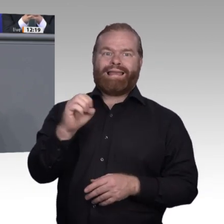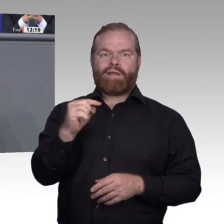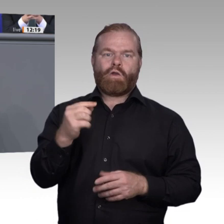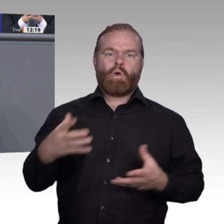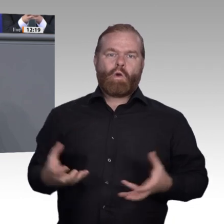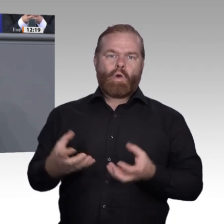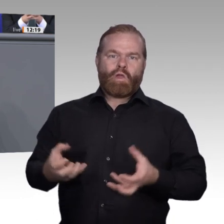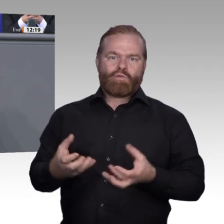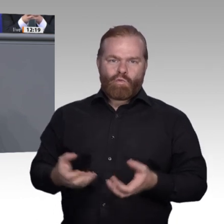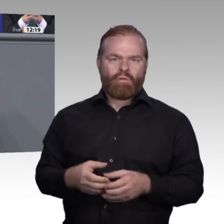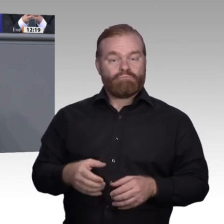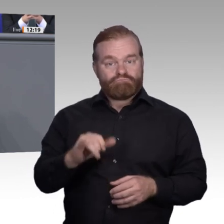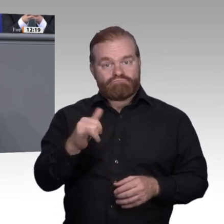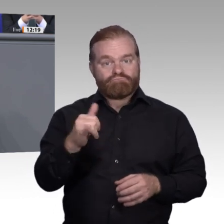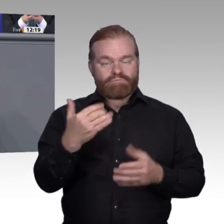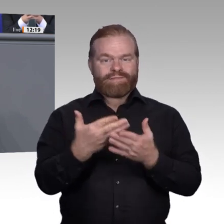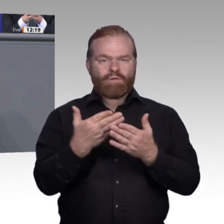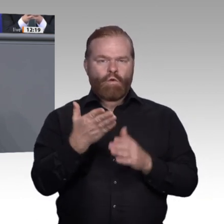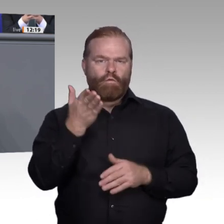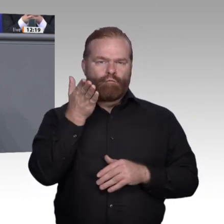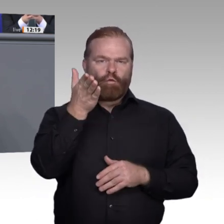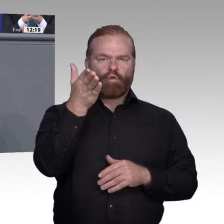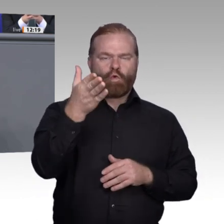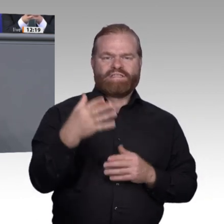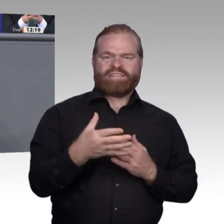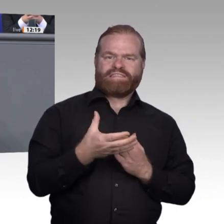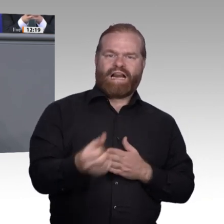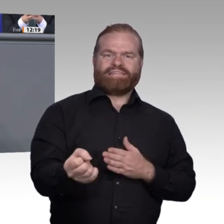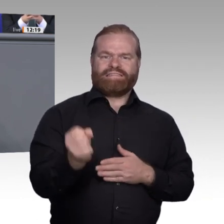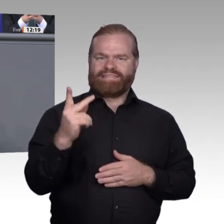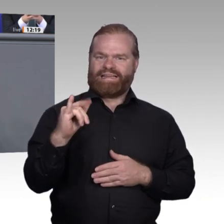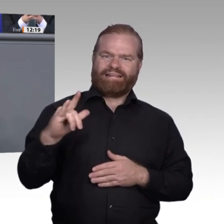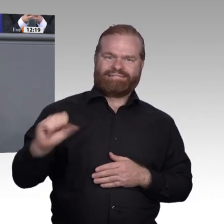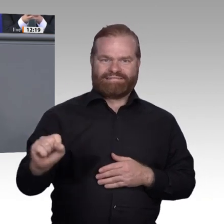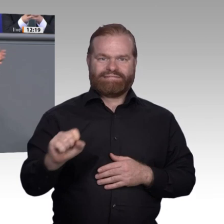für skalierende Lernplattformen von Start- ups. Denn wir müssen uns sputen, liebe